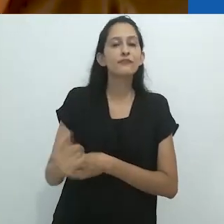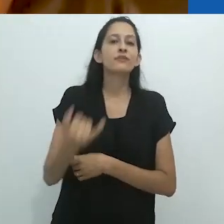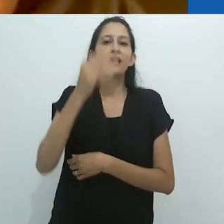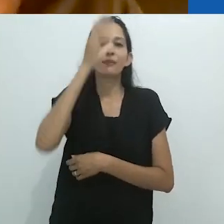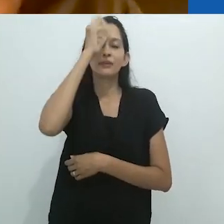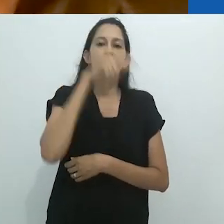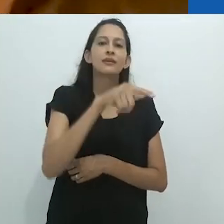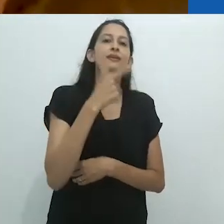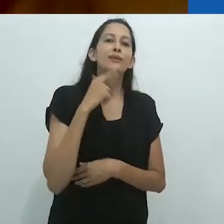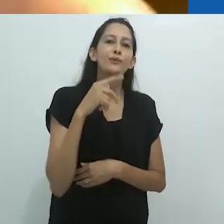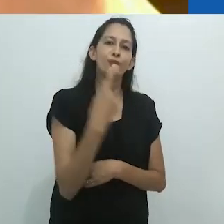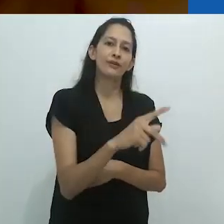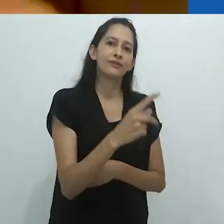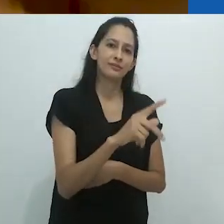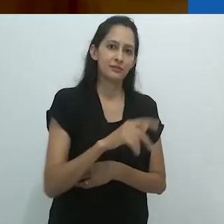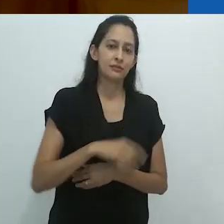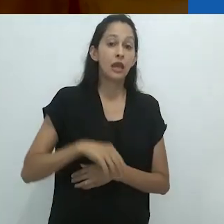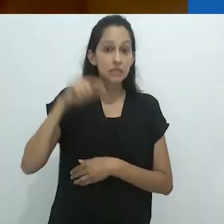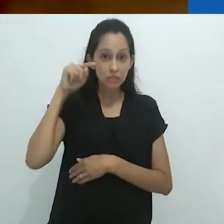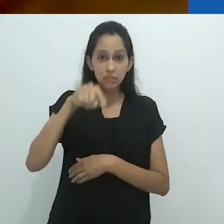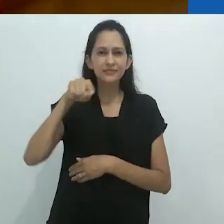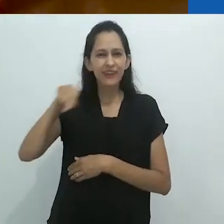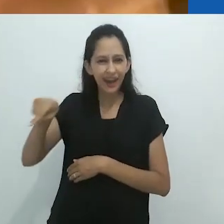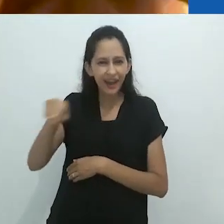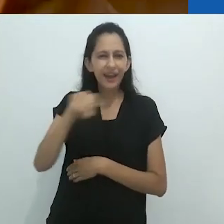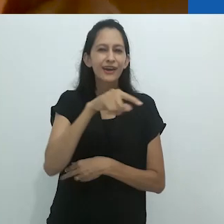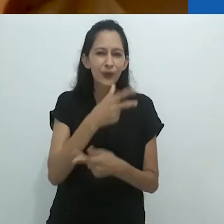Então, esses são o tipo de coisas que Benjamin adorava